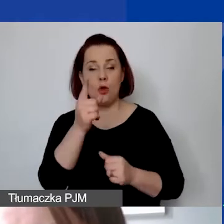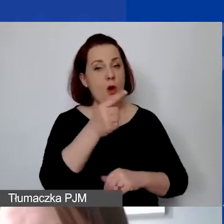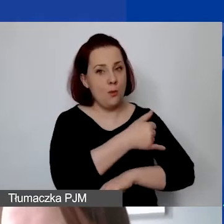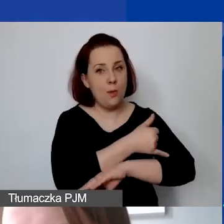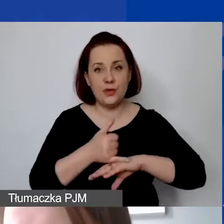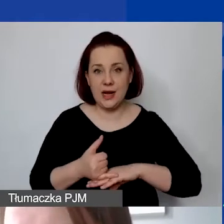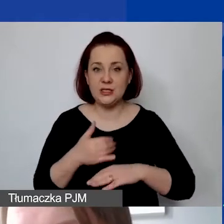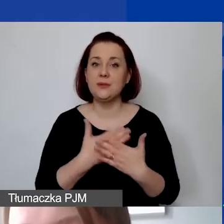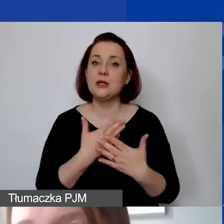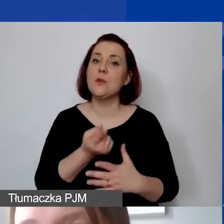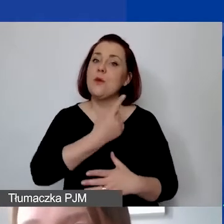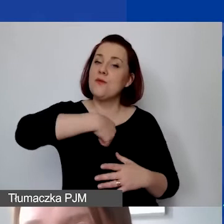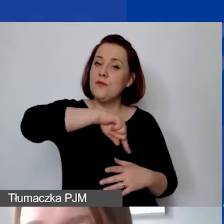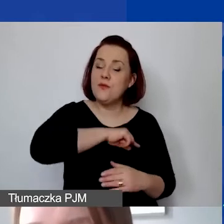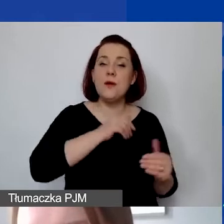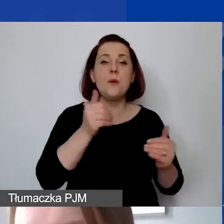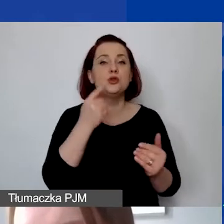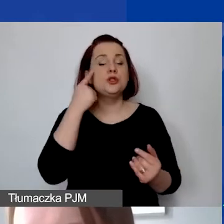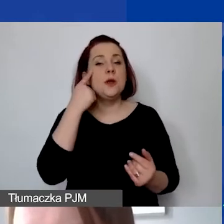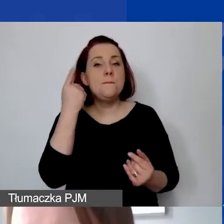mogą państwo myśleć o składaniu środków